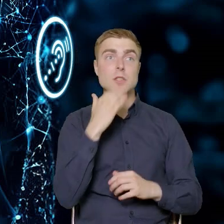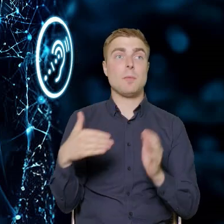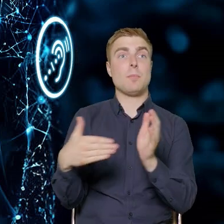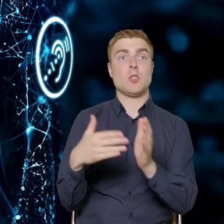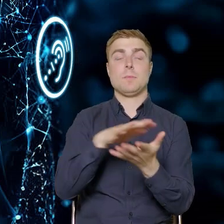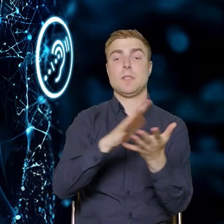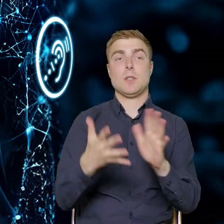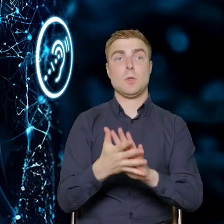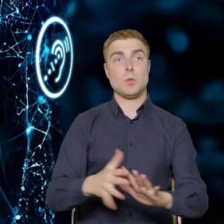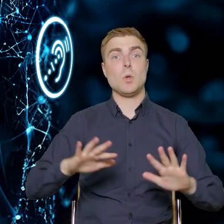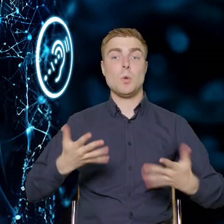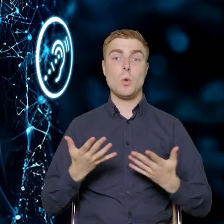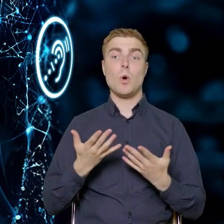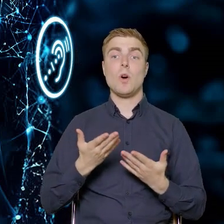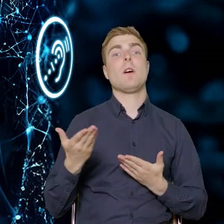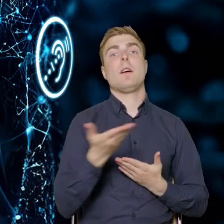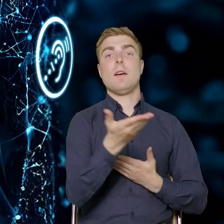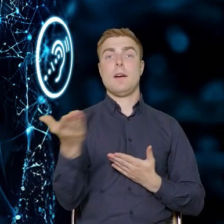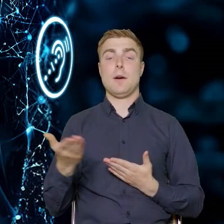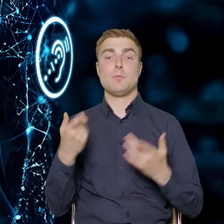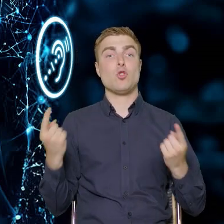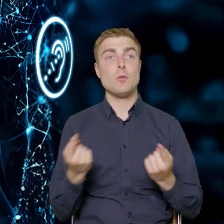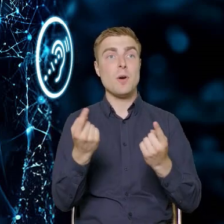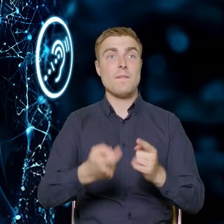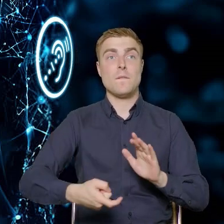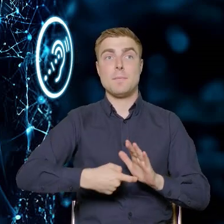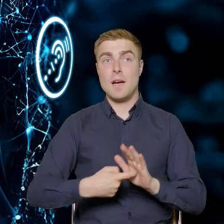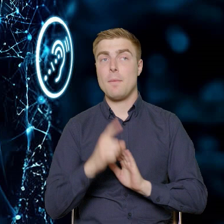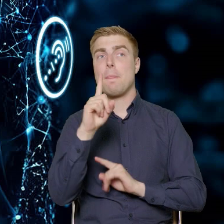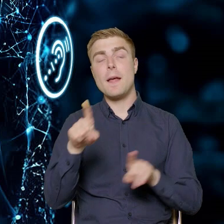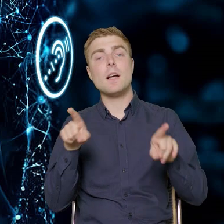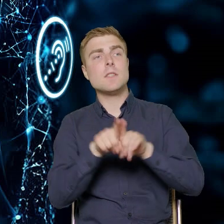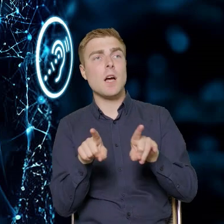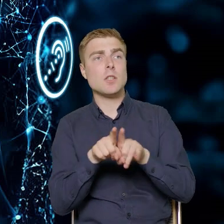czyli tego, czego oczekują przedsiębiorcy, jak też, czego oczekuje druga strona.